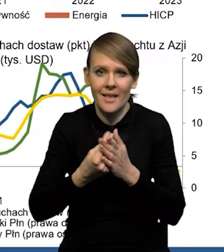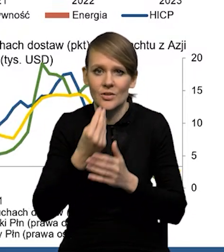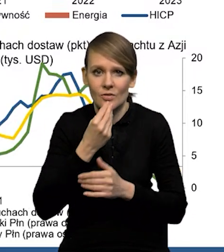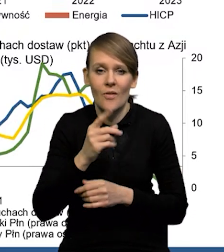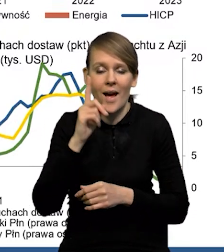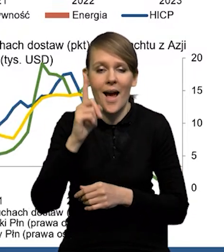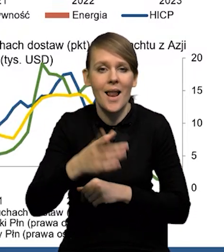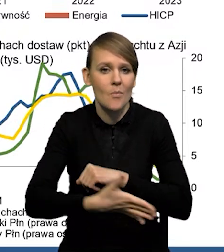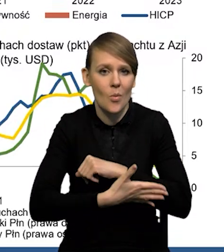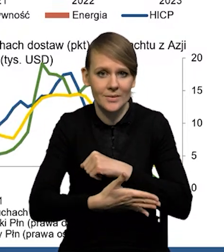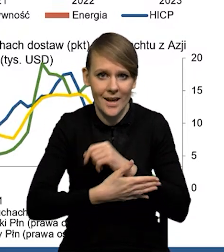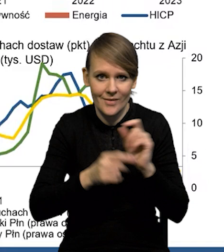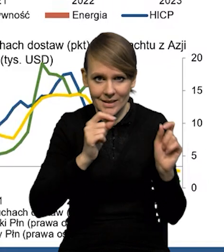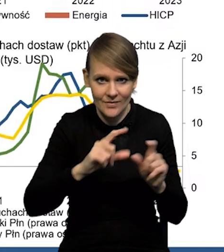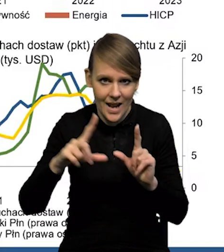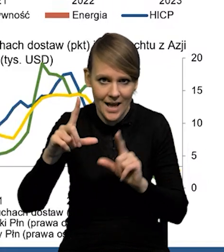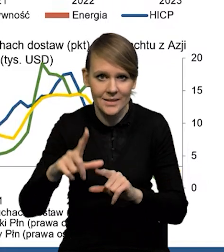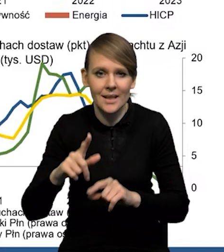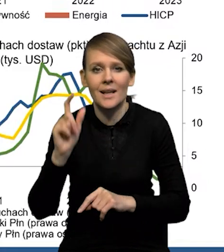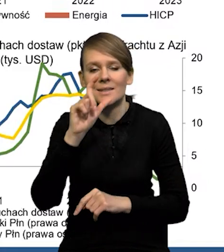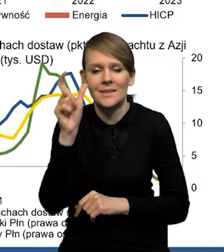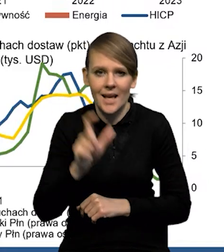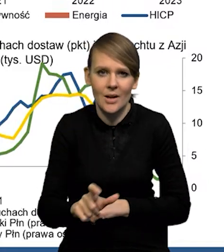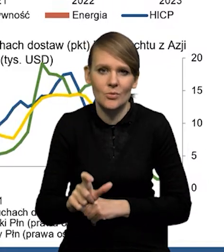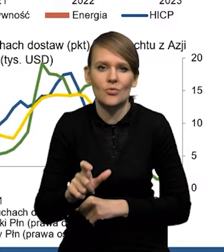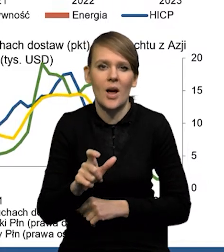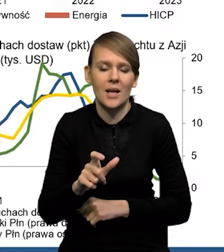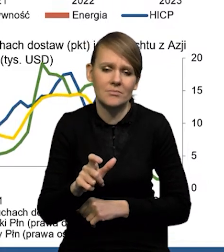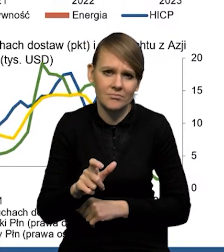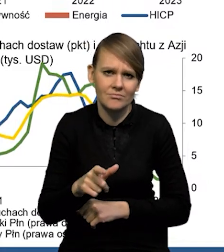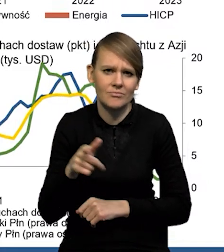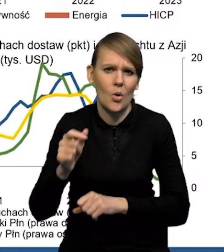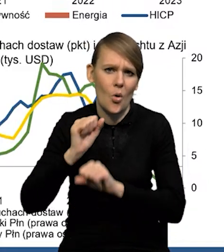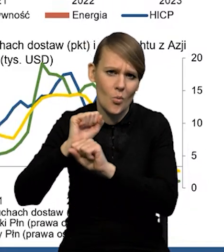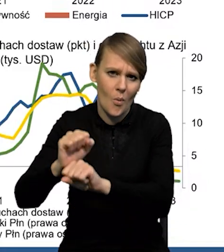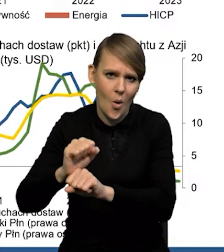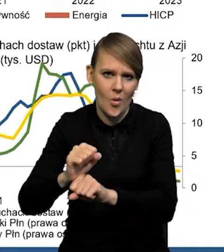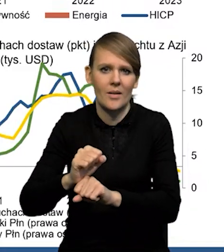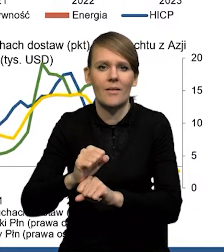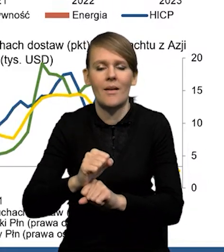Natomiast inflacja bazowa jest cały czas jeszcze powiedzmy, odporna na tę dezinflację.